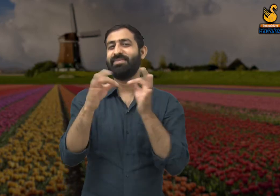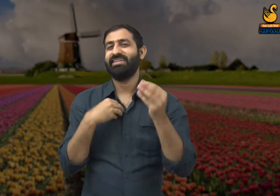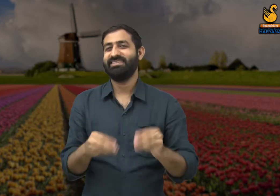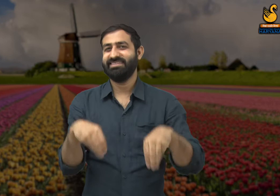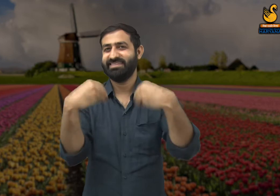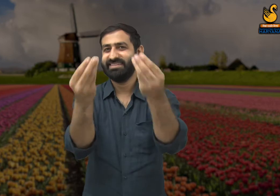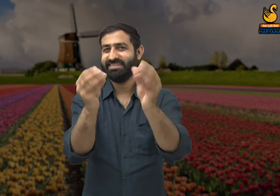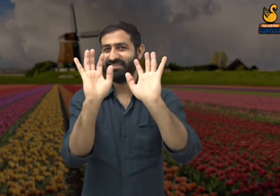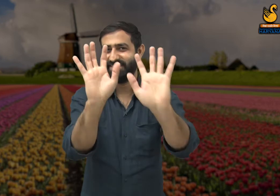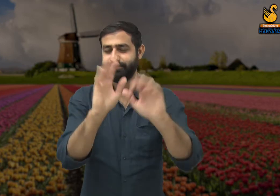जैसे